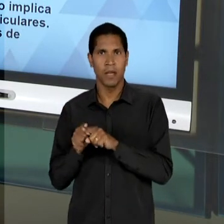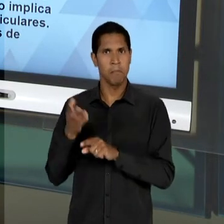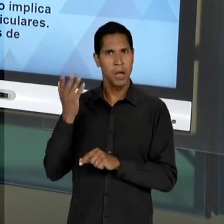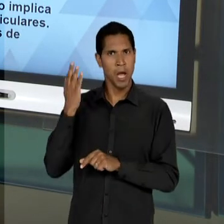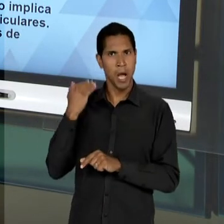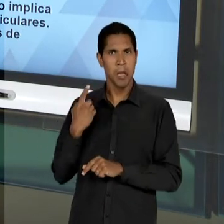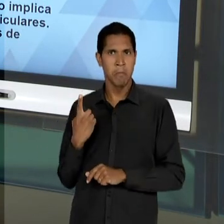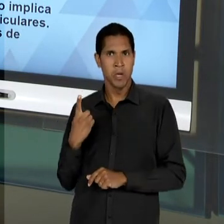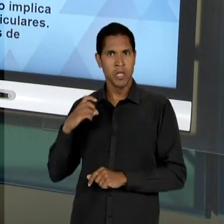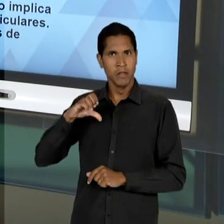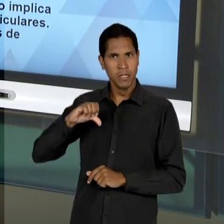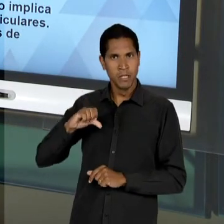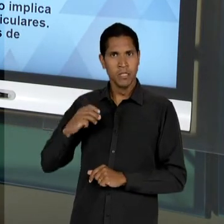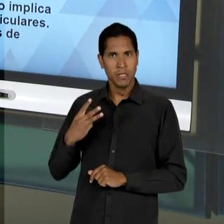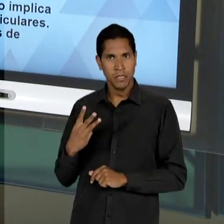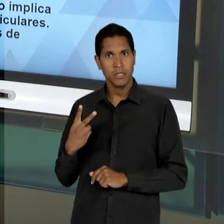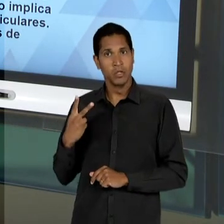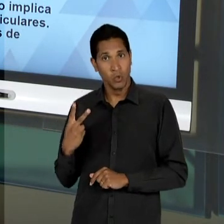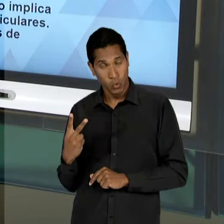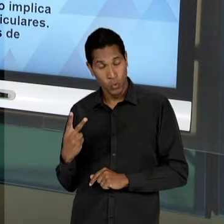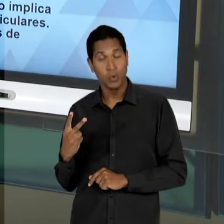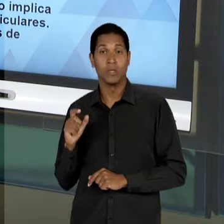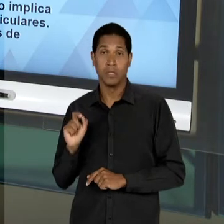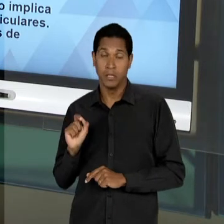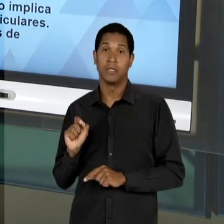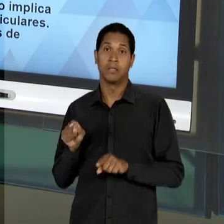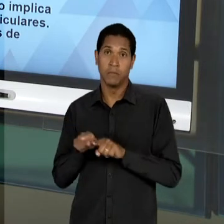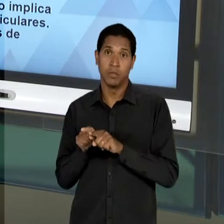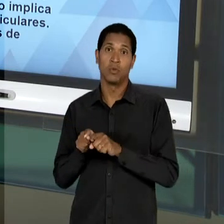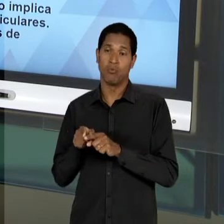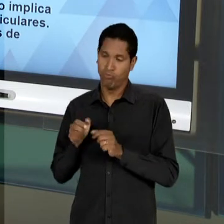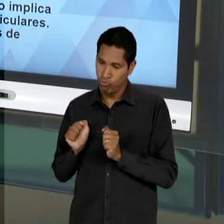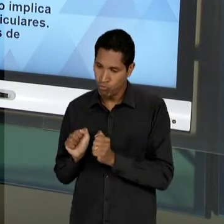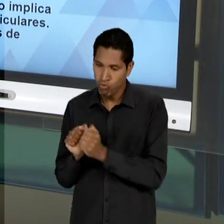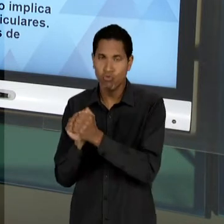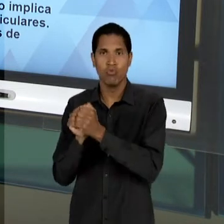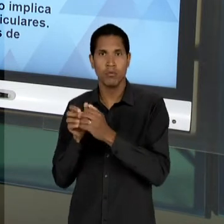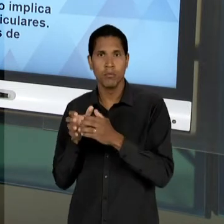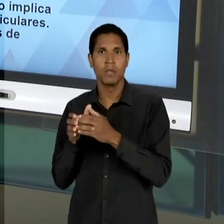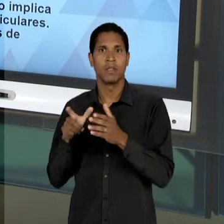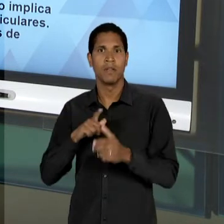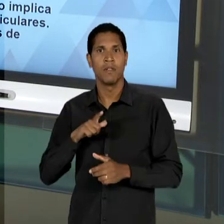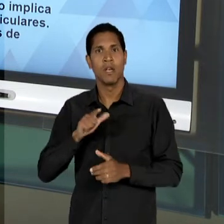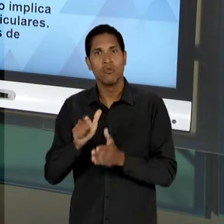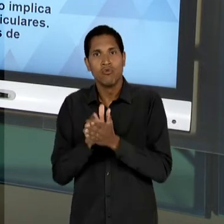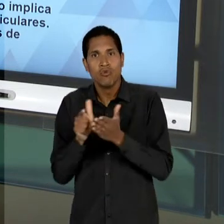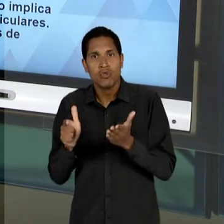DA EDUCAÇÃO NOVA, QUE SE REÚNEM EM TORNO DO JORNAL 'ESTADO DE SÃO PAULO', INCLUSIVE GANHANDO